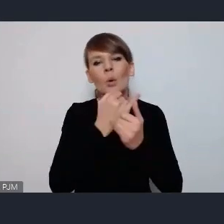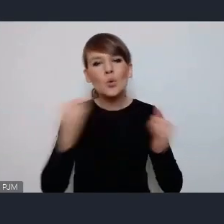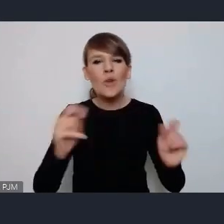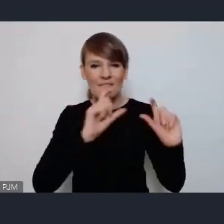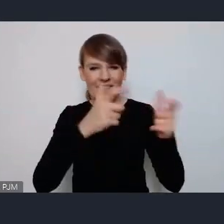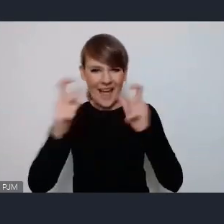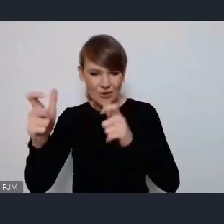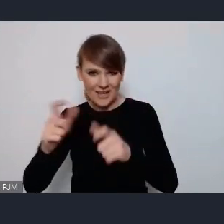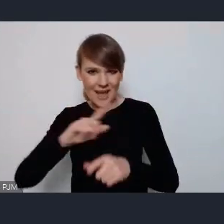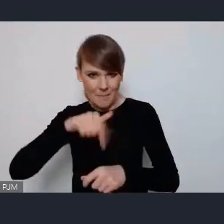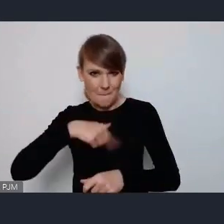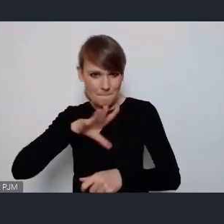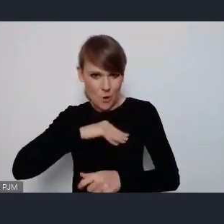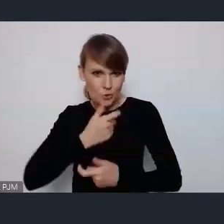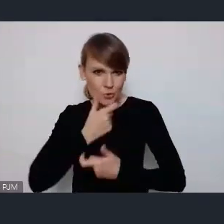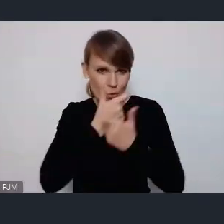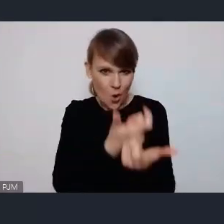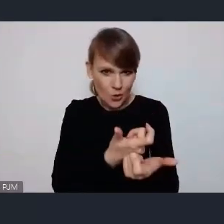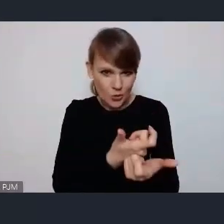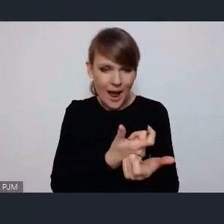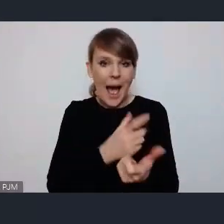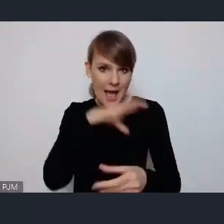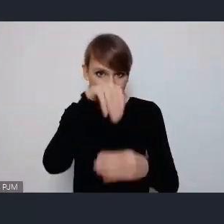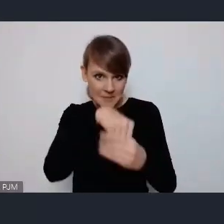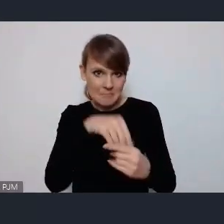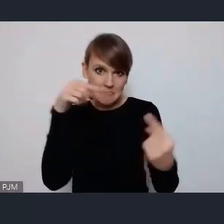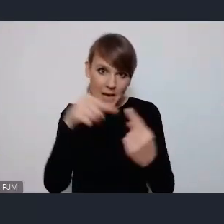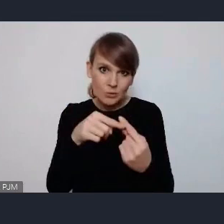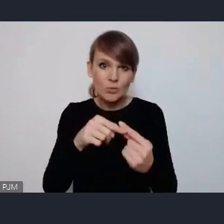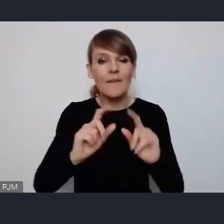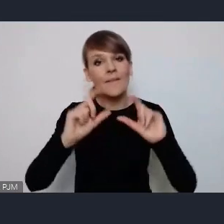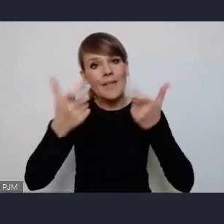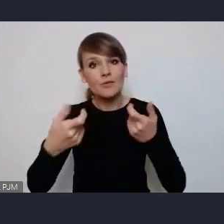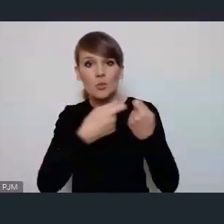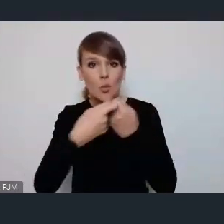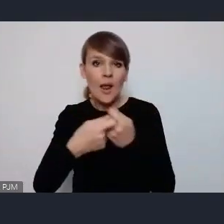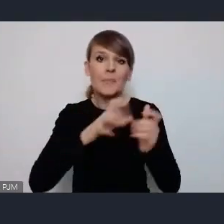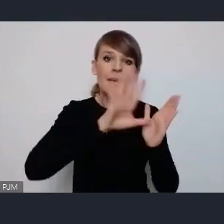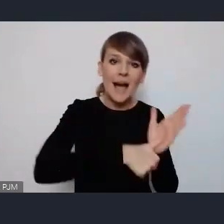przewidywana jest jakaś przestrzeń dla wydarzeń na przykład wspólnych miast i organizacji pozarządowych.